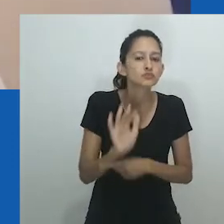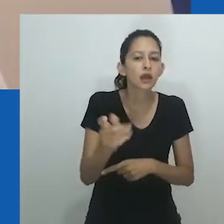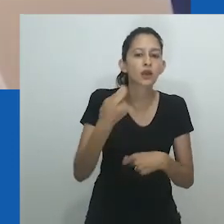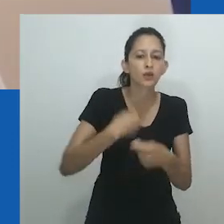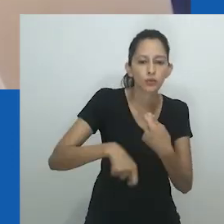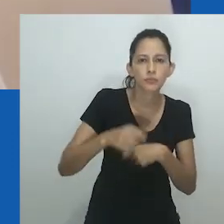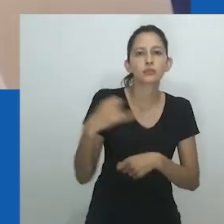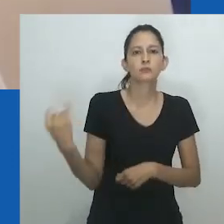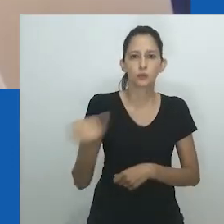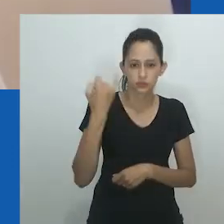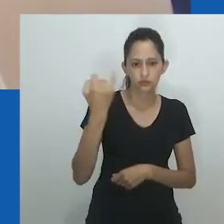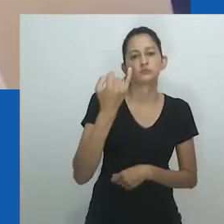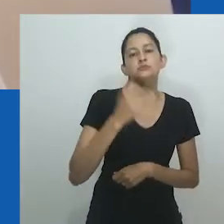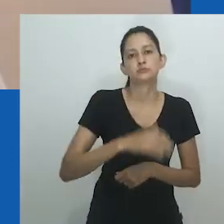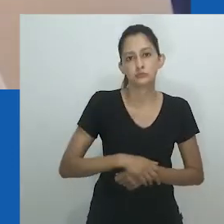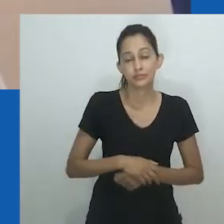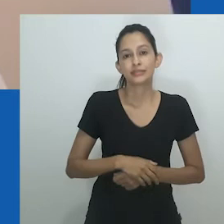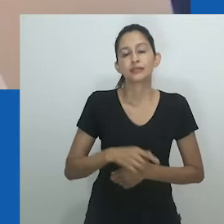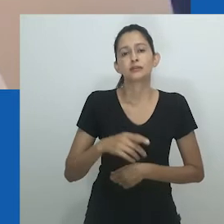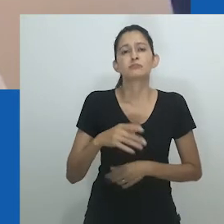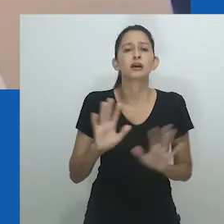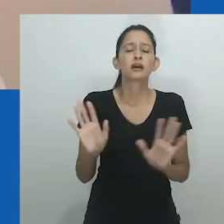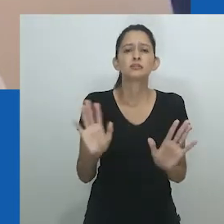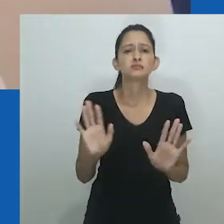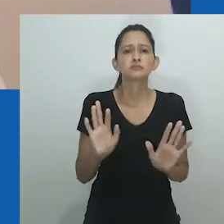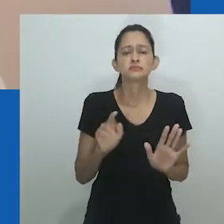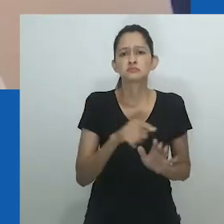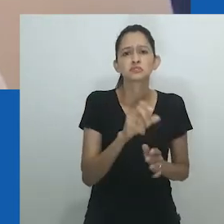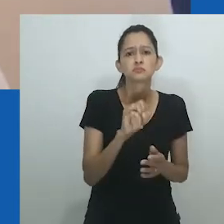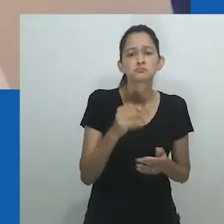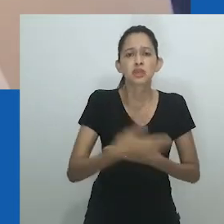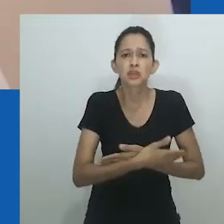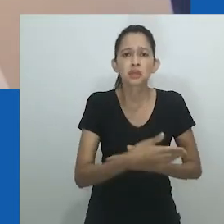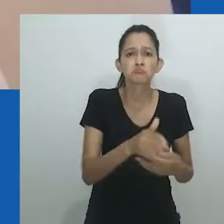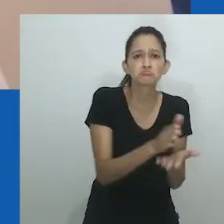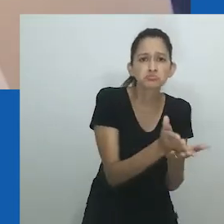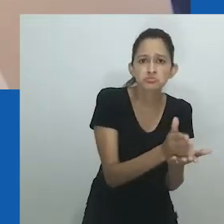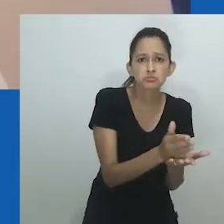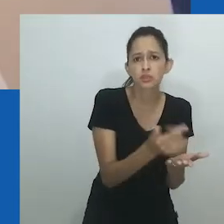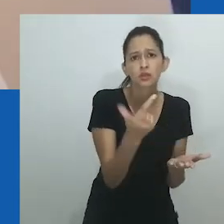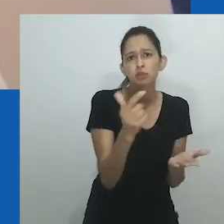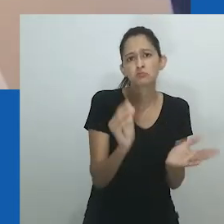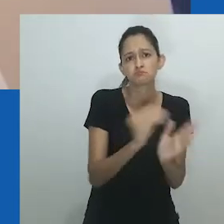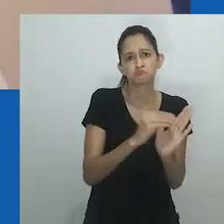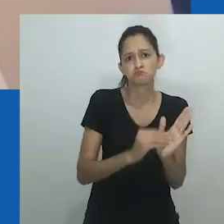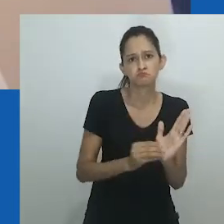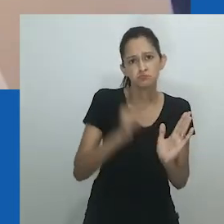Crianças eram tidas em alta estima, pois podiam retribuir o cuidado, econômica ou socialmente, aos pais e mães.